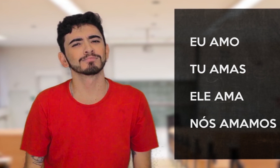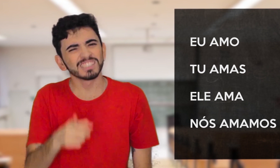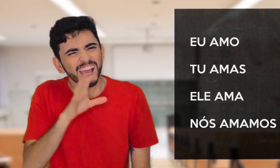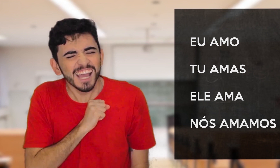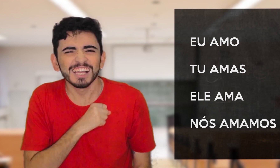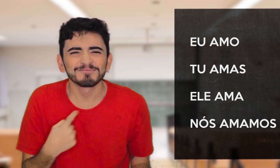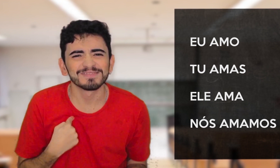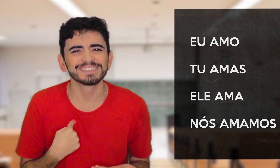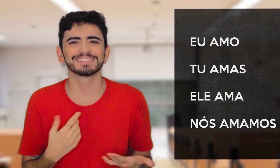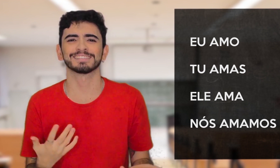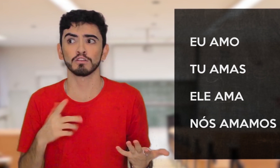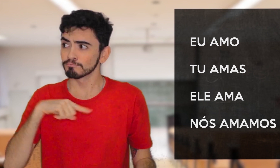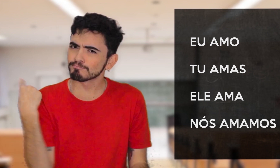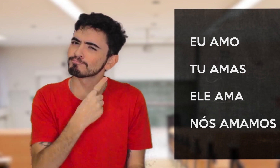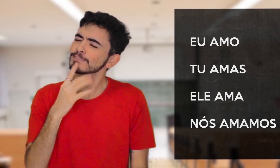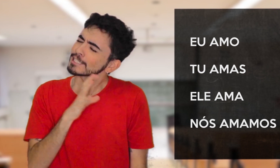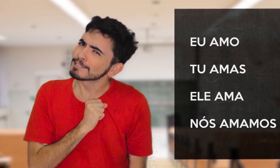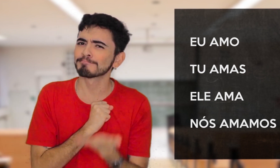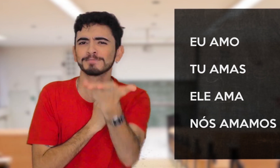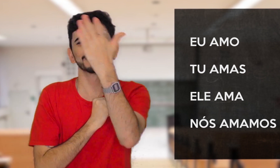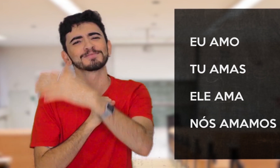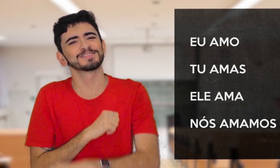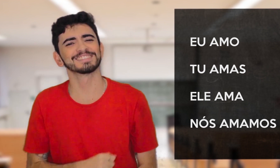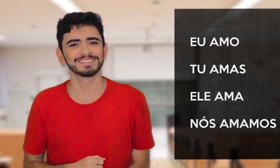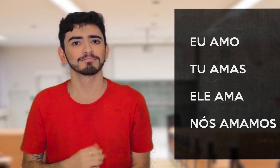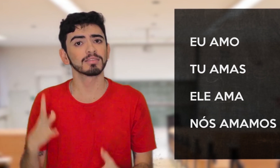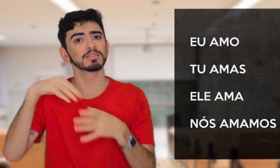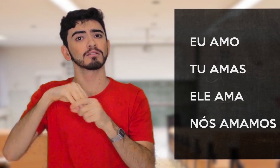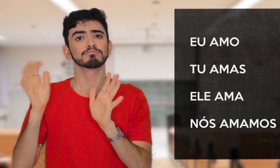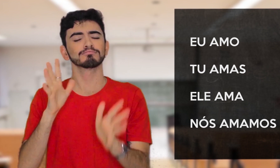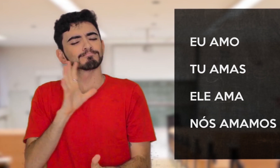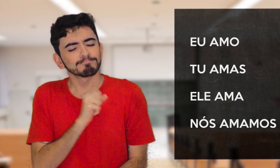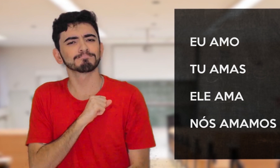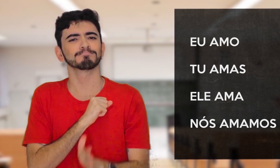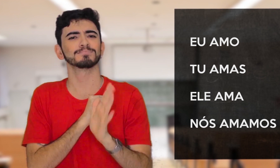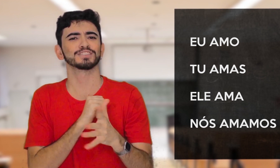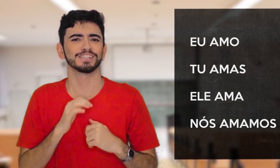VOCÊ ME AMA? NÓS TE AMAMOS! Já está tudo representado pelo sinal.